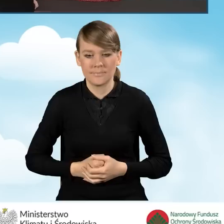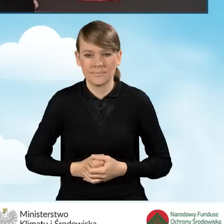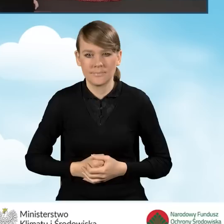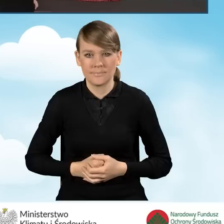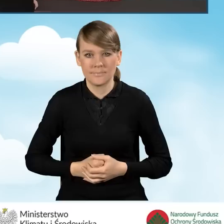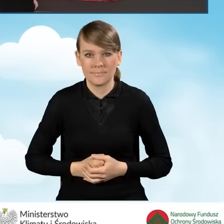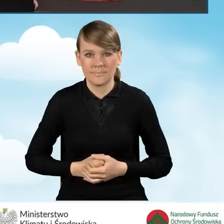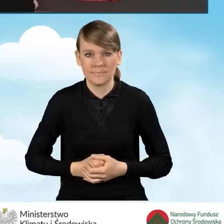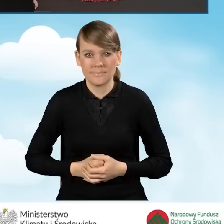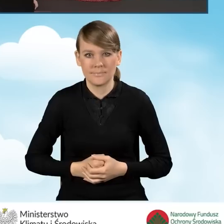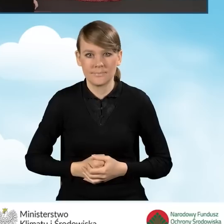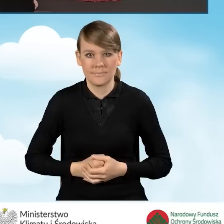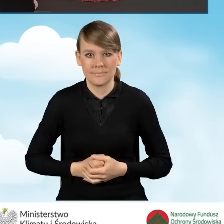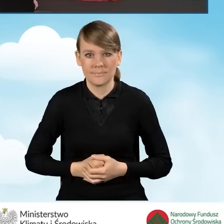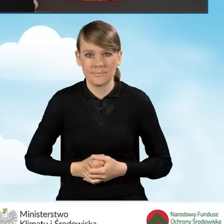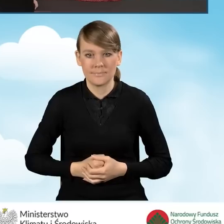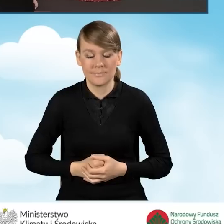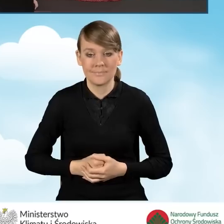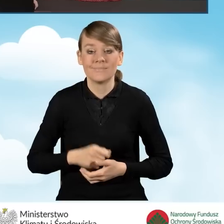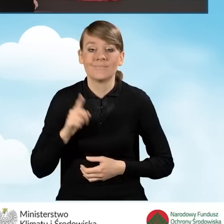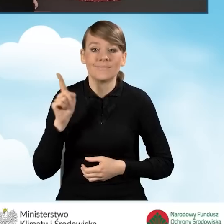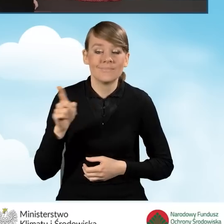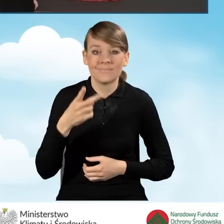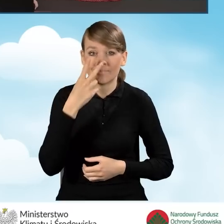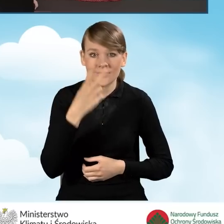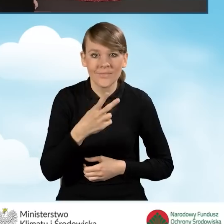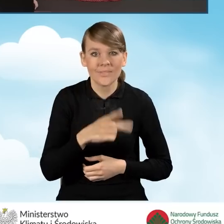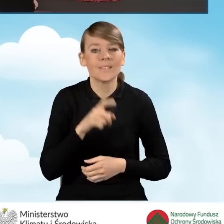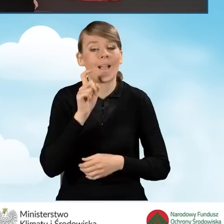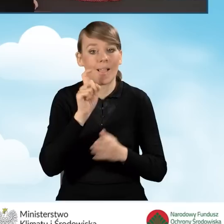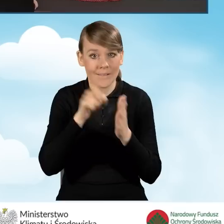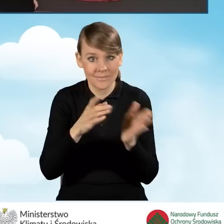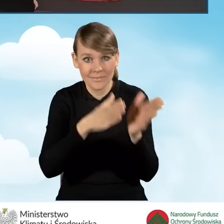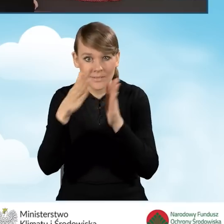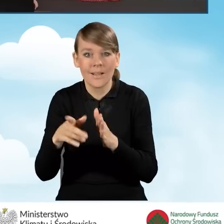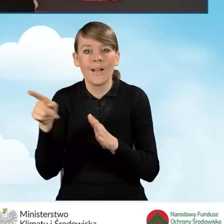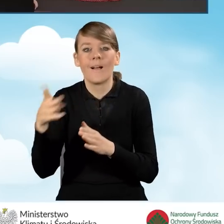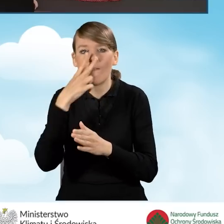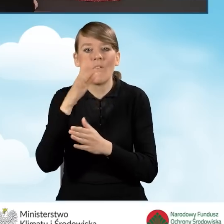Przy przechodzeniu między zakładkami za każdym razem pojawia się okienko przetwarzania formularza i zapisywania formularza.